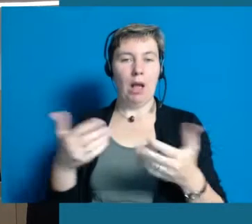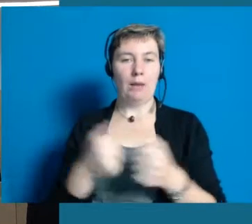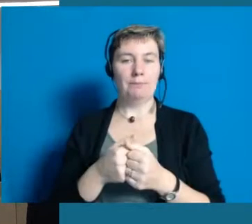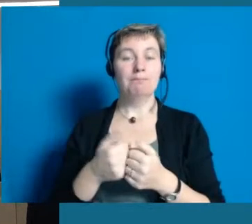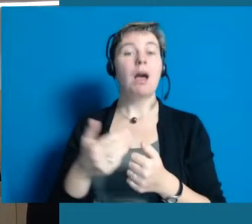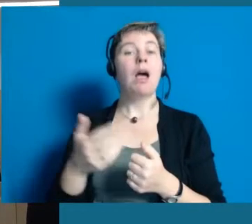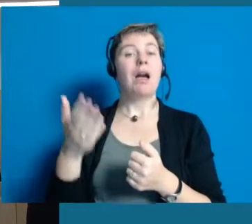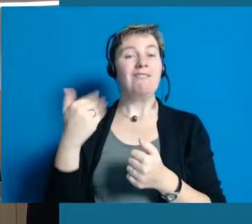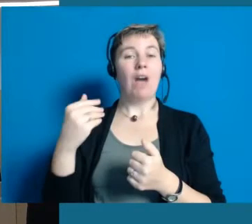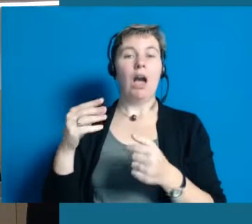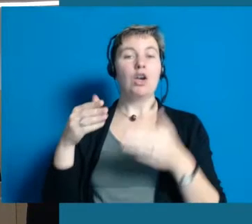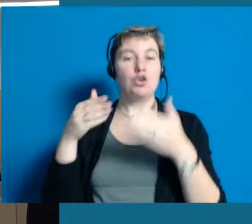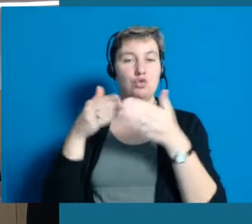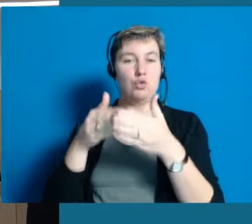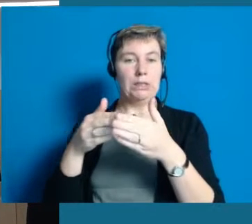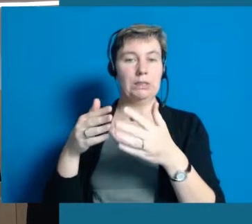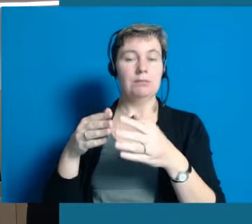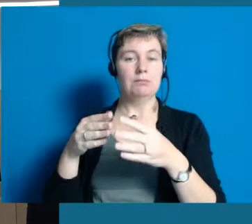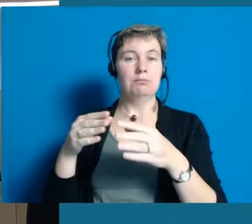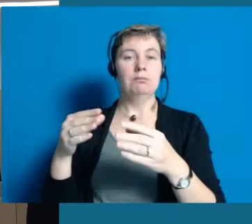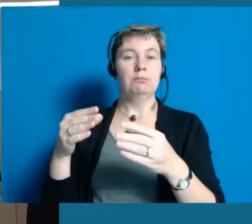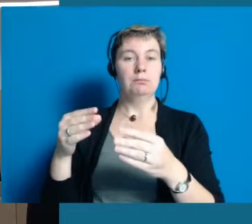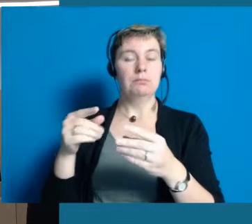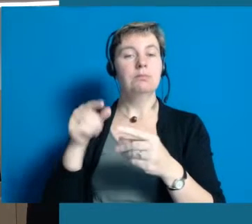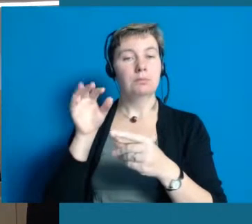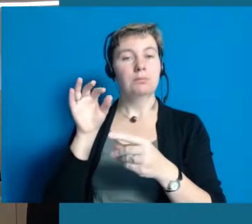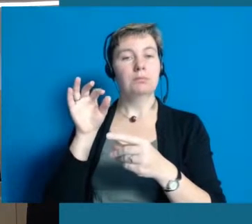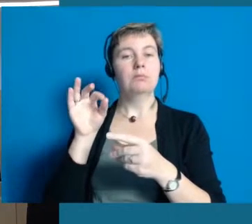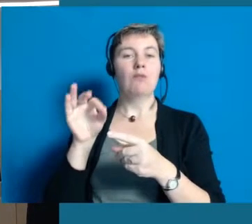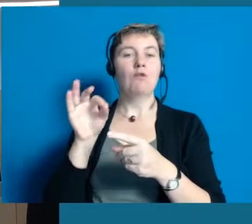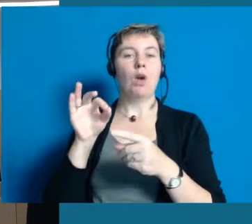Wir haben einen Lehrgang angeboten für meine Mitarbeiter in der Verwaltung.